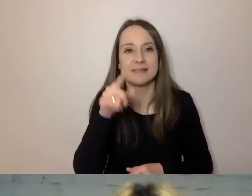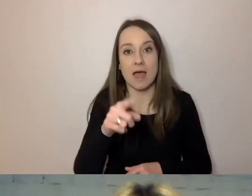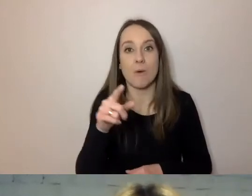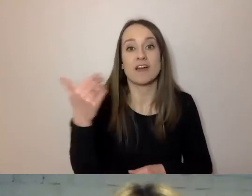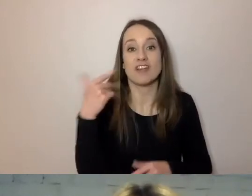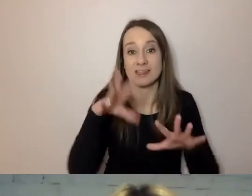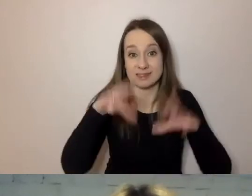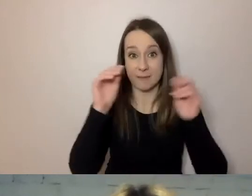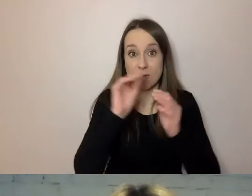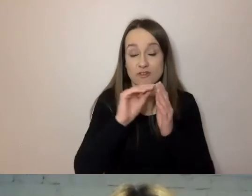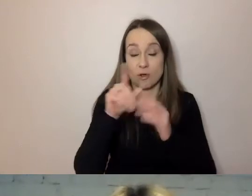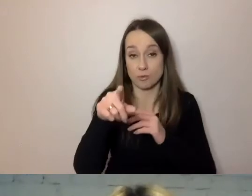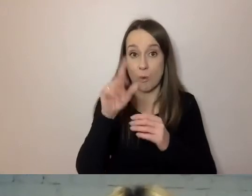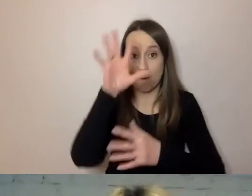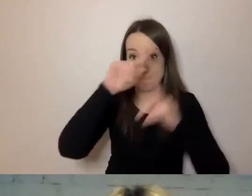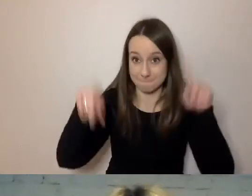„w odpowiedzi” czy „odpowiadając”?